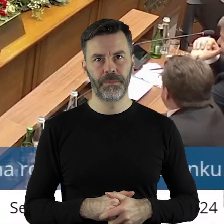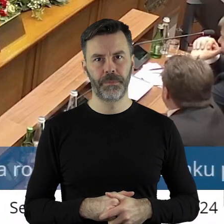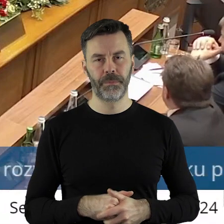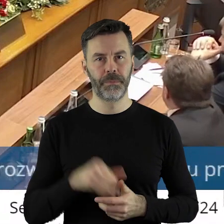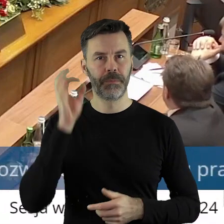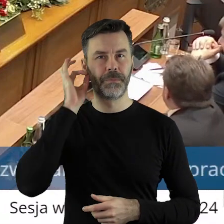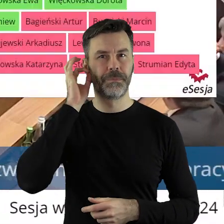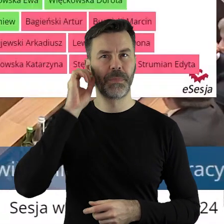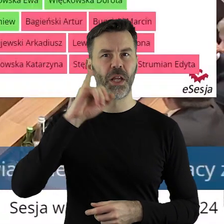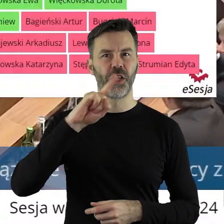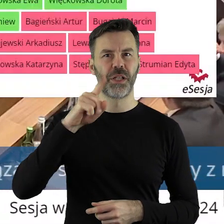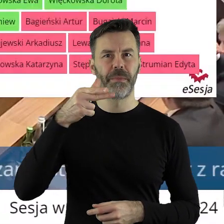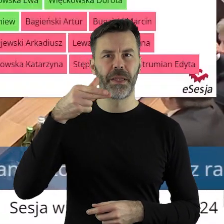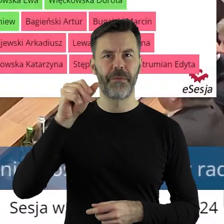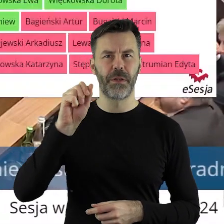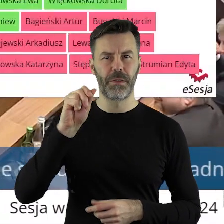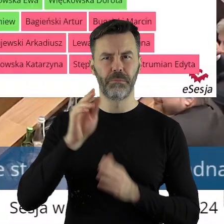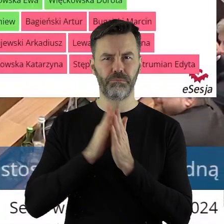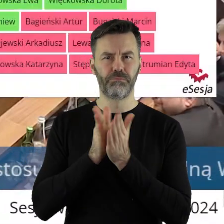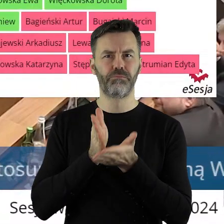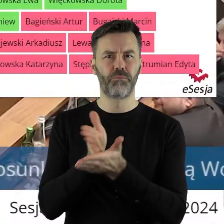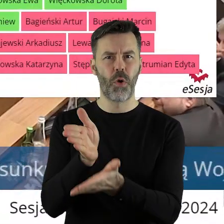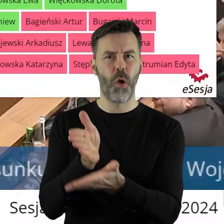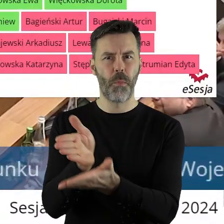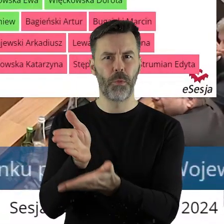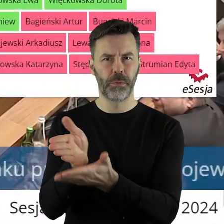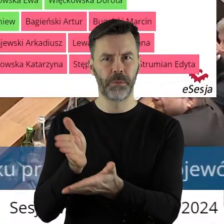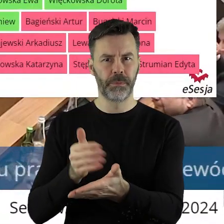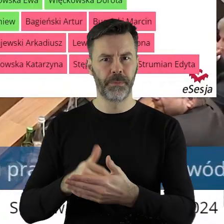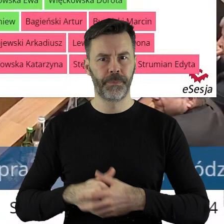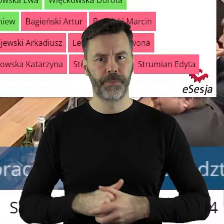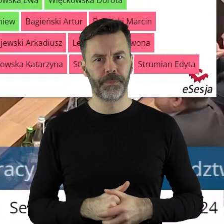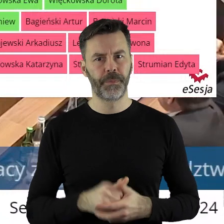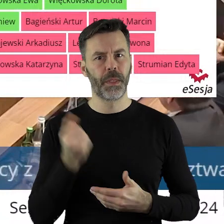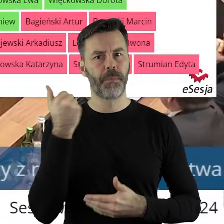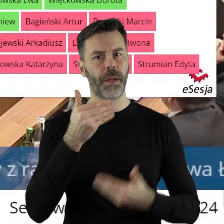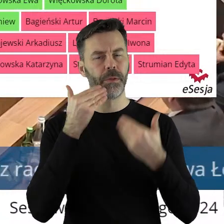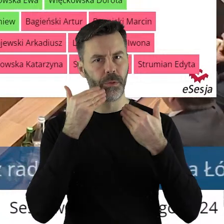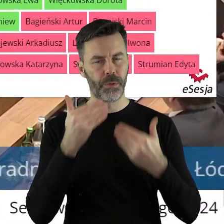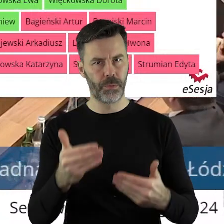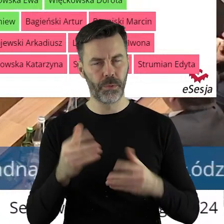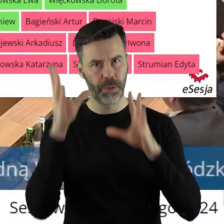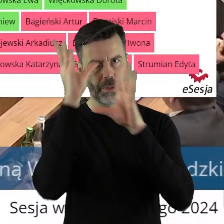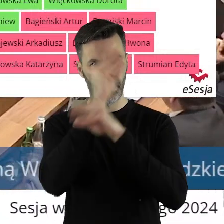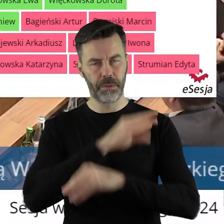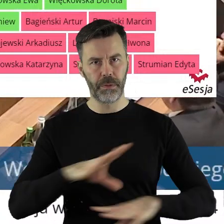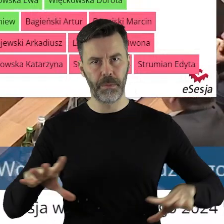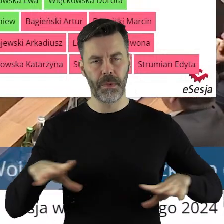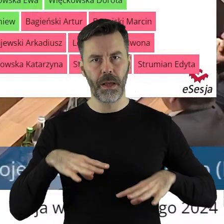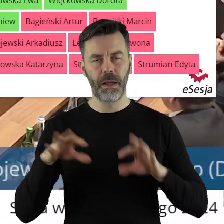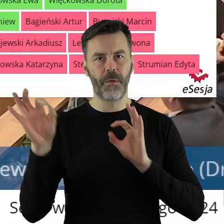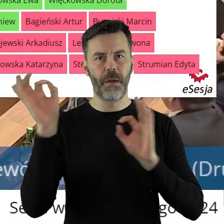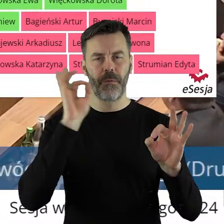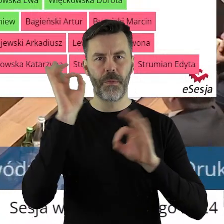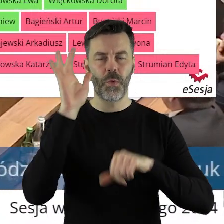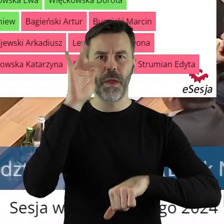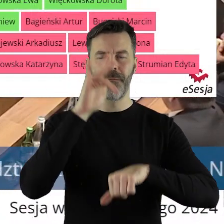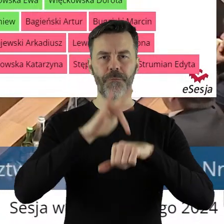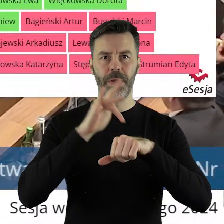Pani pani radna Ziemniewicz potrzebuje pomocy? Poproszę któregoś z państwa informatyków. Dziękuję bardzo. Szanowni państwo,